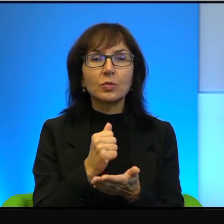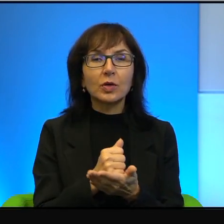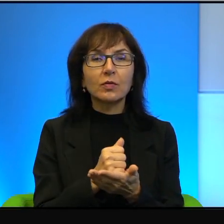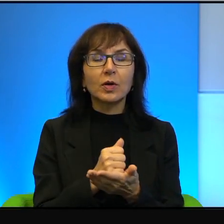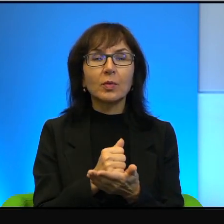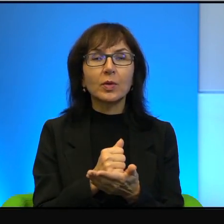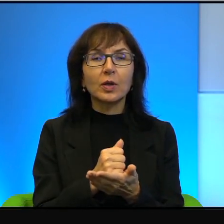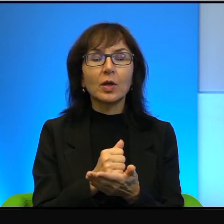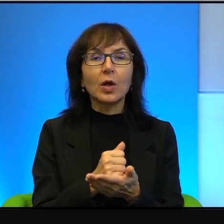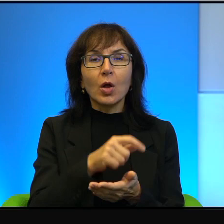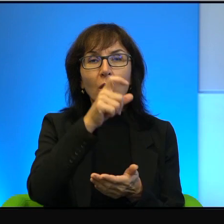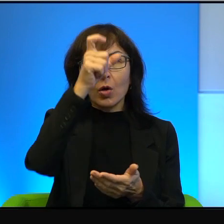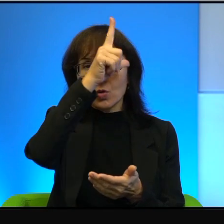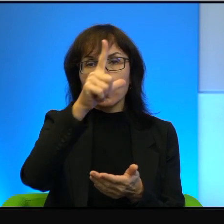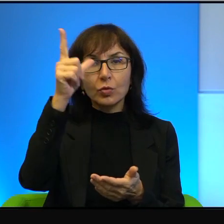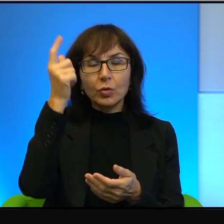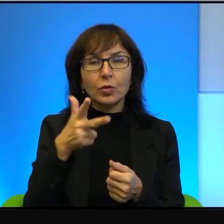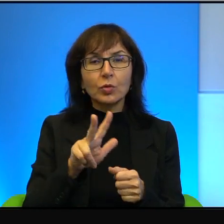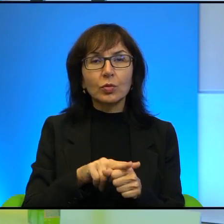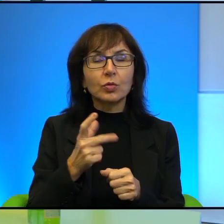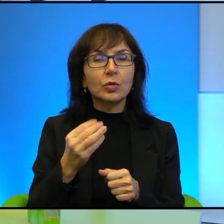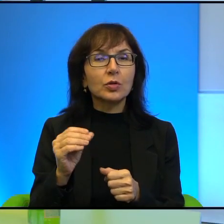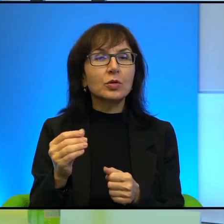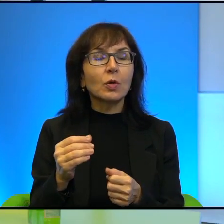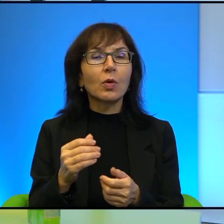którzy nie są warci uwagi żadnej. Ja ich naprawdę podziwiam.